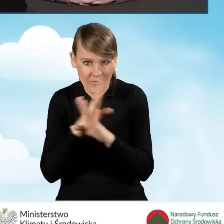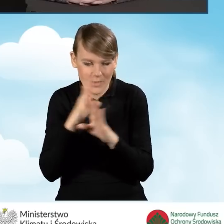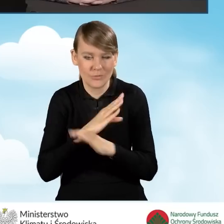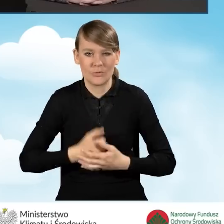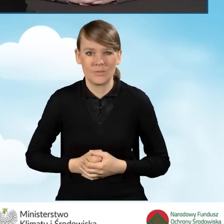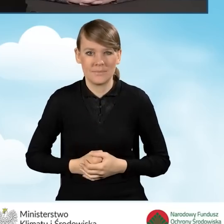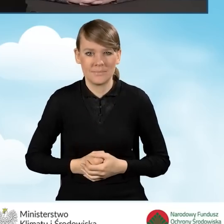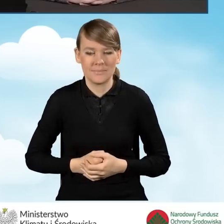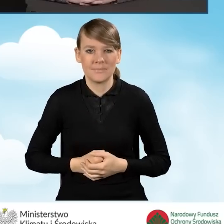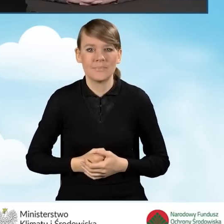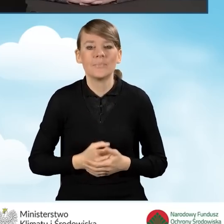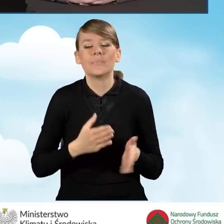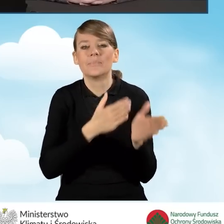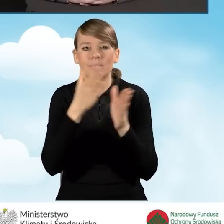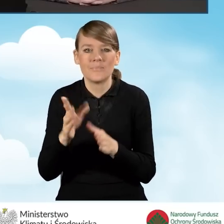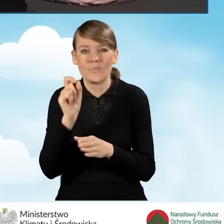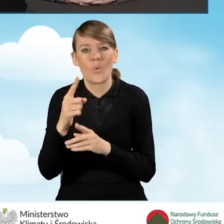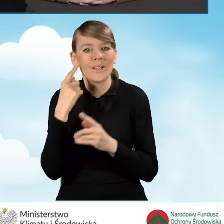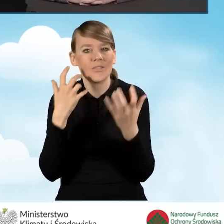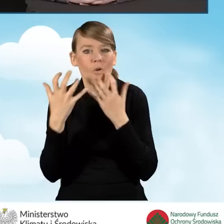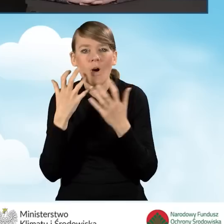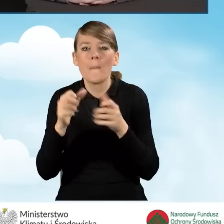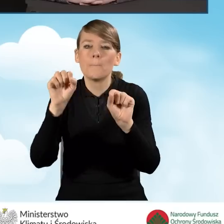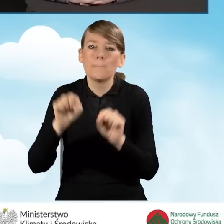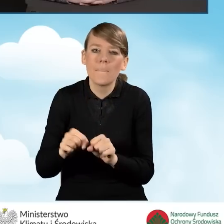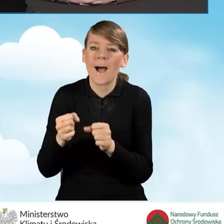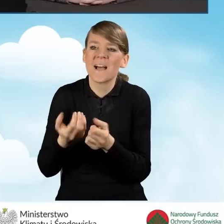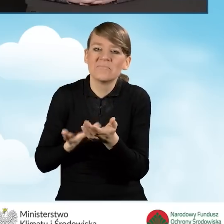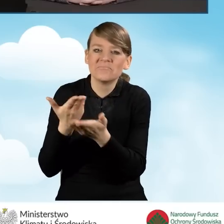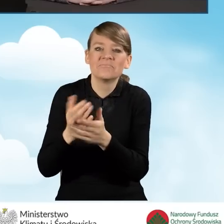Informacje, jeżeli chodzi o ścieżkę bankową można uzyskać w wybranych bankach,